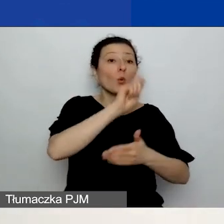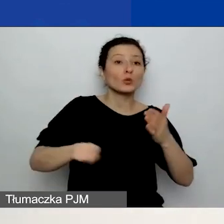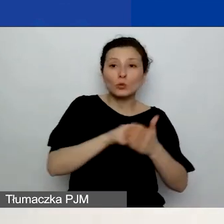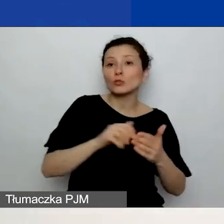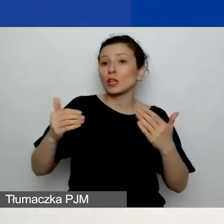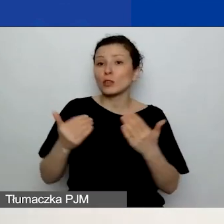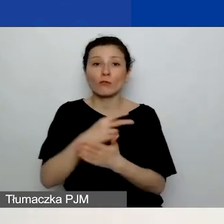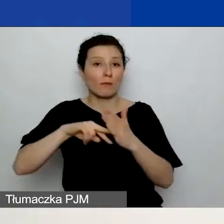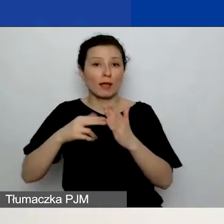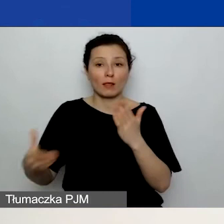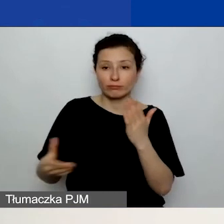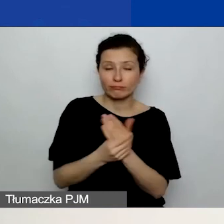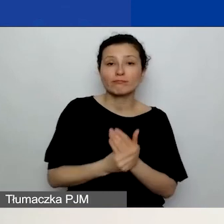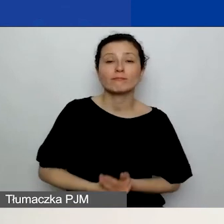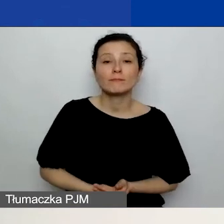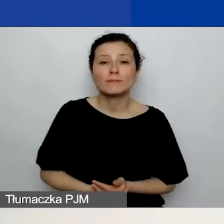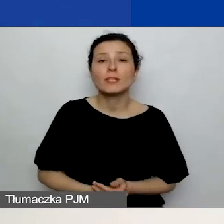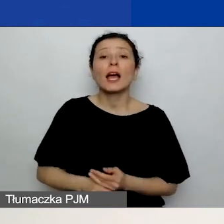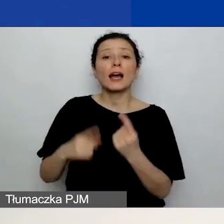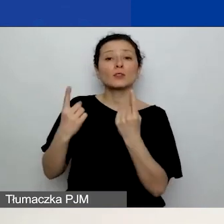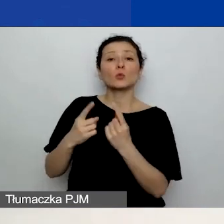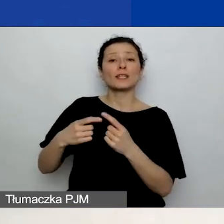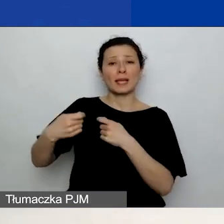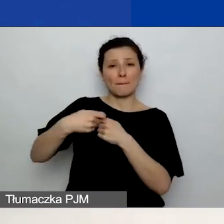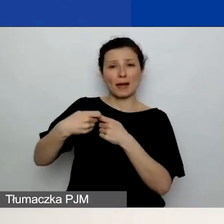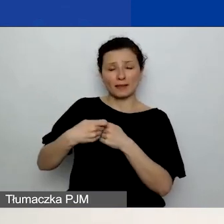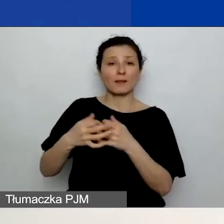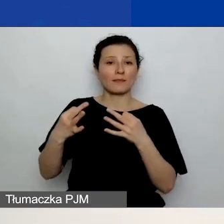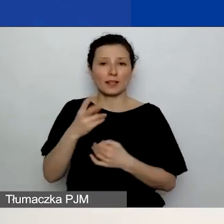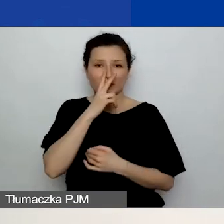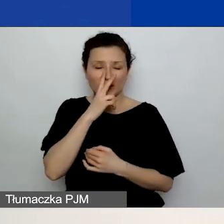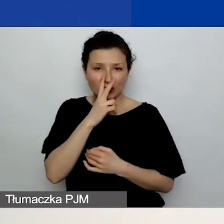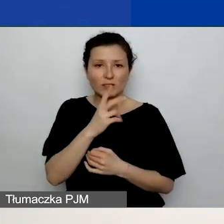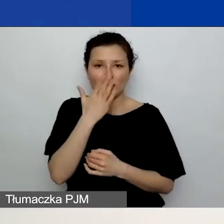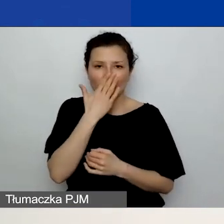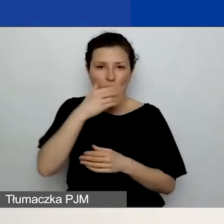teraz widzicie na slajdzie, jak wygląda ta zakładka, gdy po raz pierwszy wchodzicie do wniosku